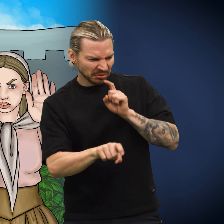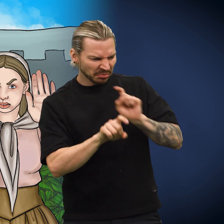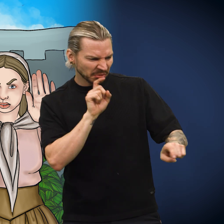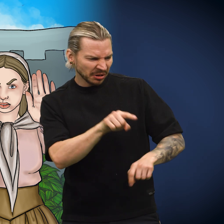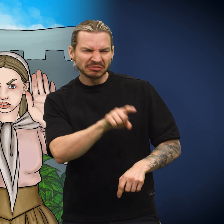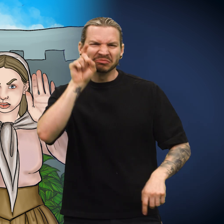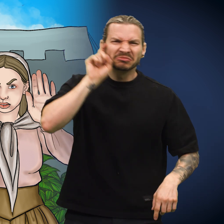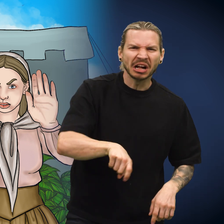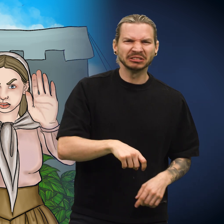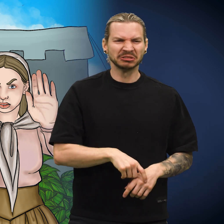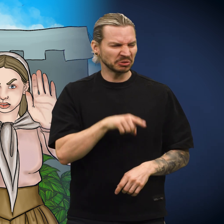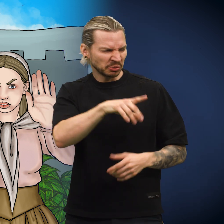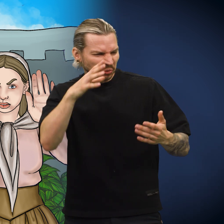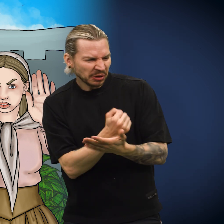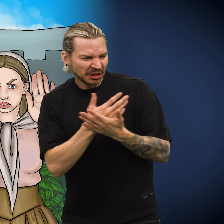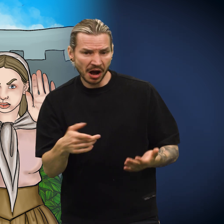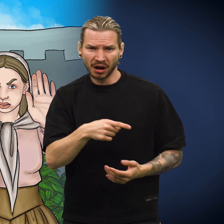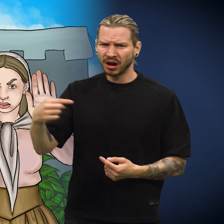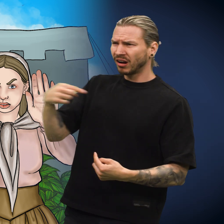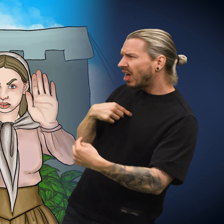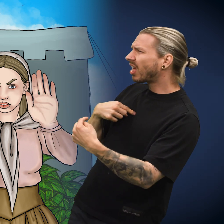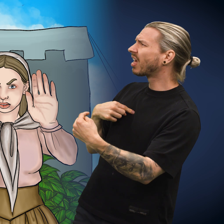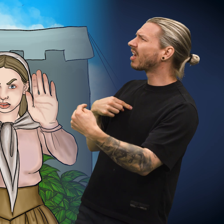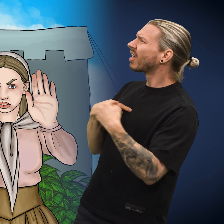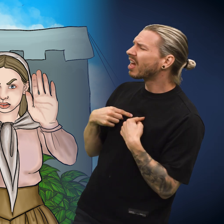Det kom mange anklager om falskneri og udugelighet mot skillingen.